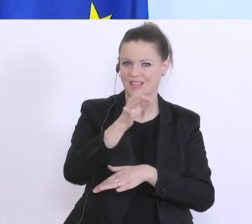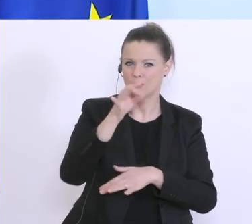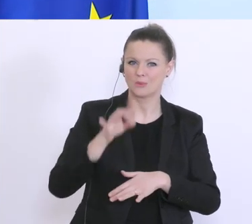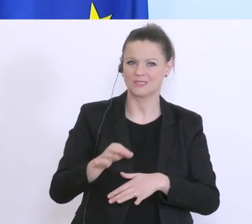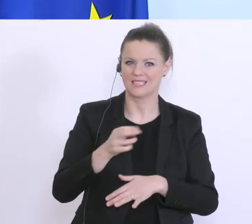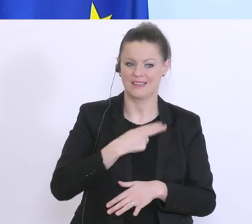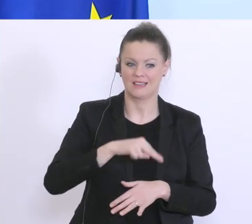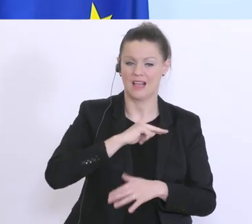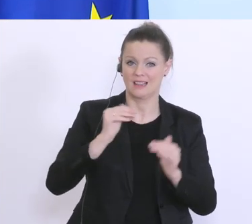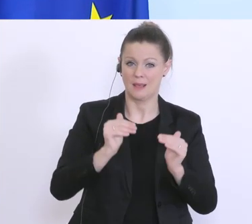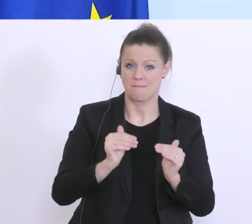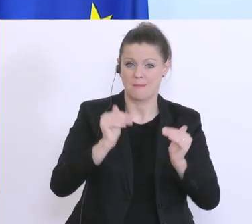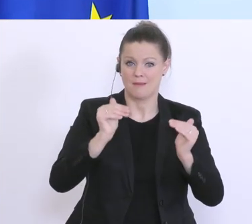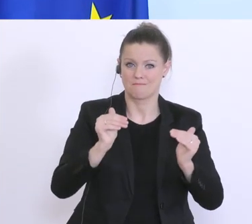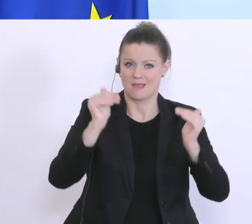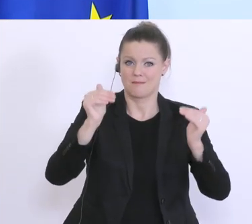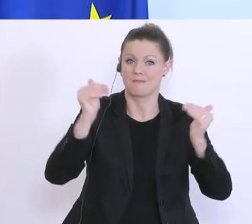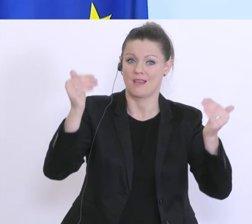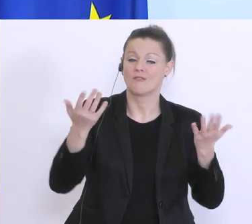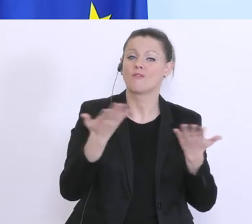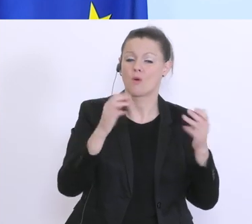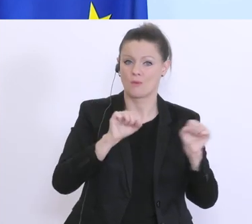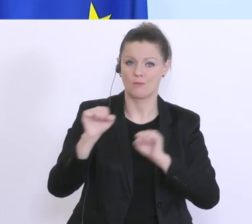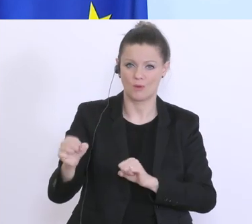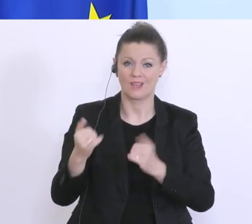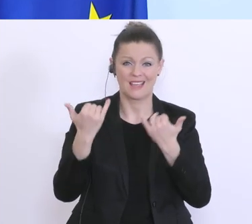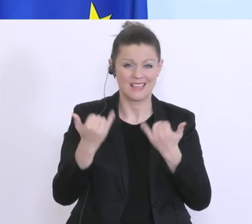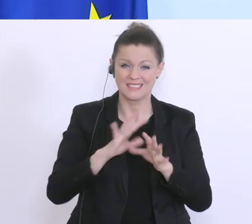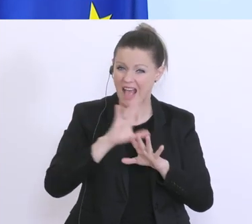hinauszugehen, wo es nur geht. Wir schauen gerade alle Richtlinien durch, alle Gesetze durch,